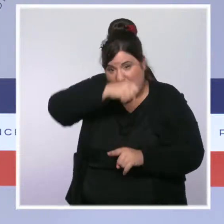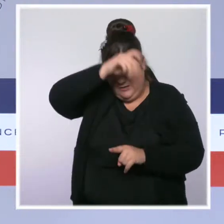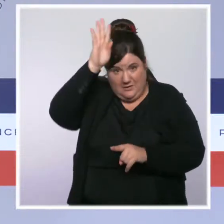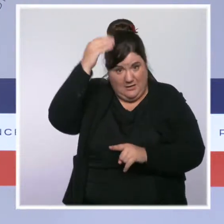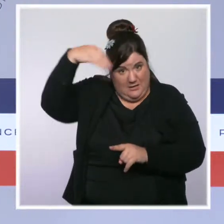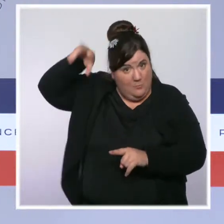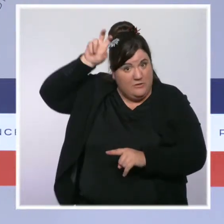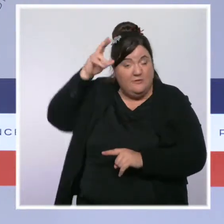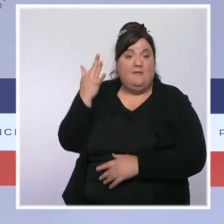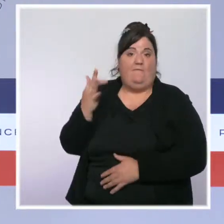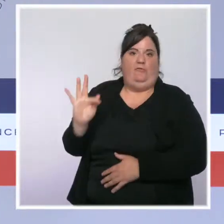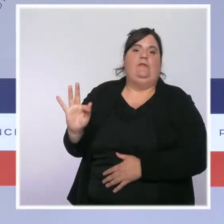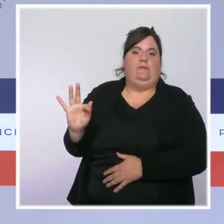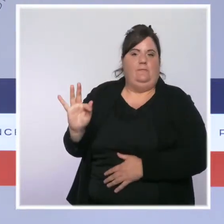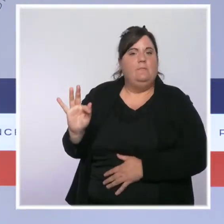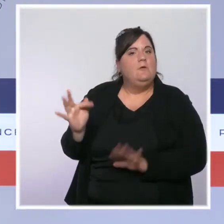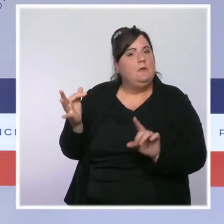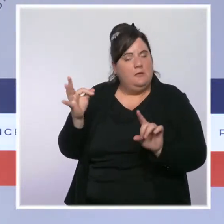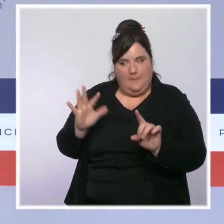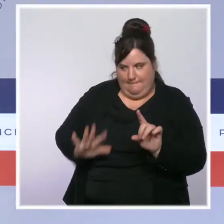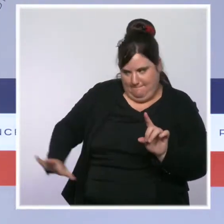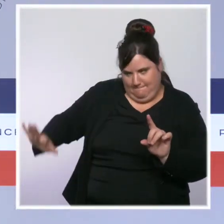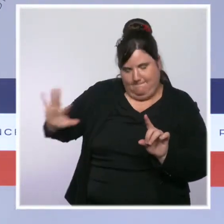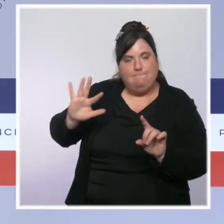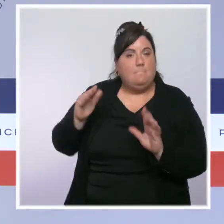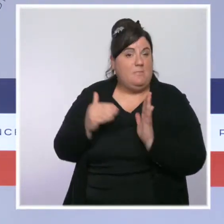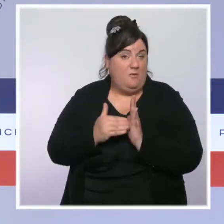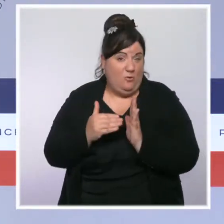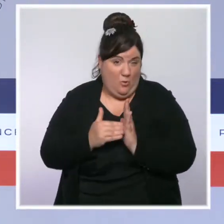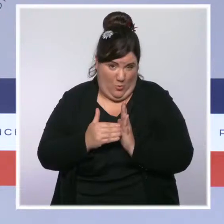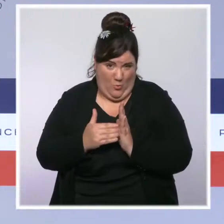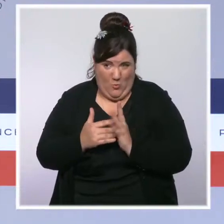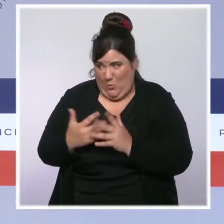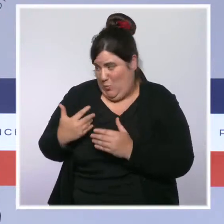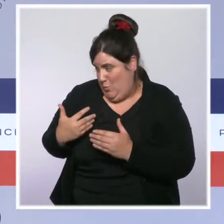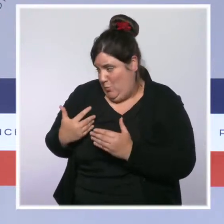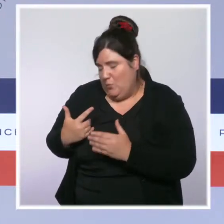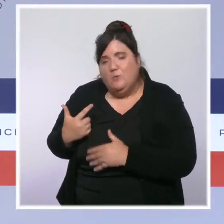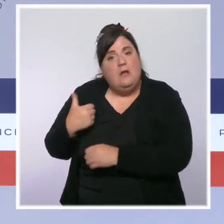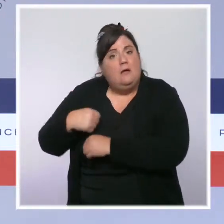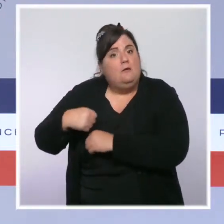L'Archipel paye un lourd tribut avec encore 24 décès ces dernières heures. La situation